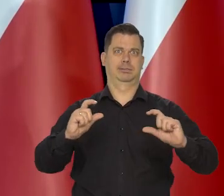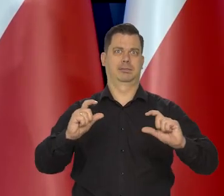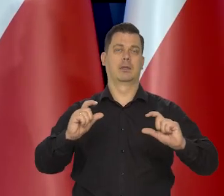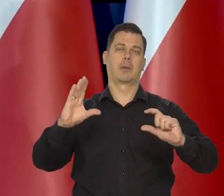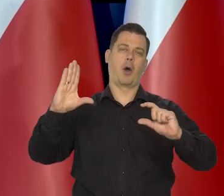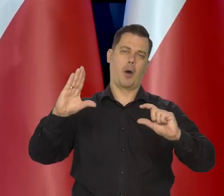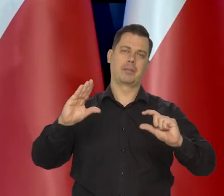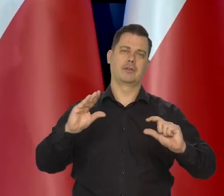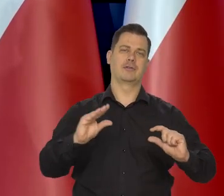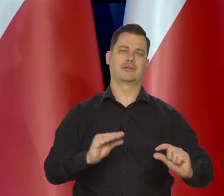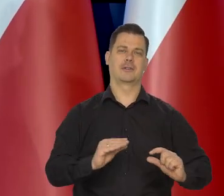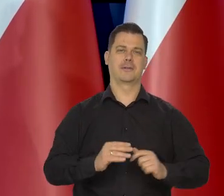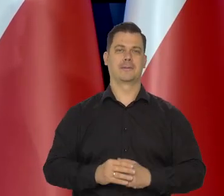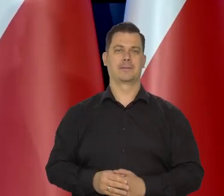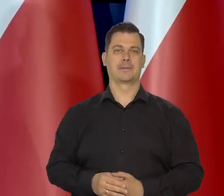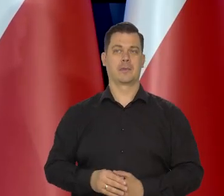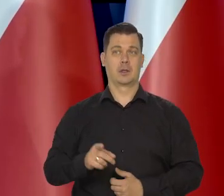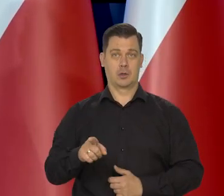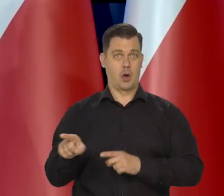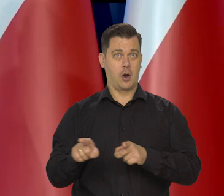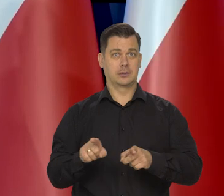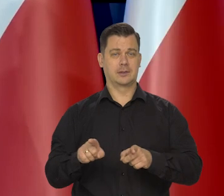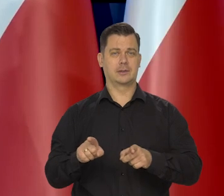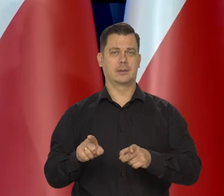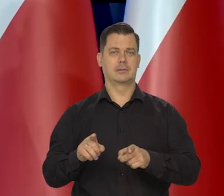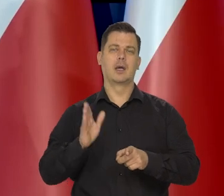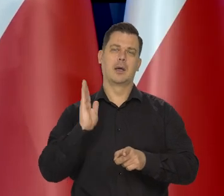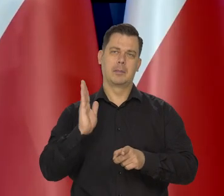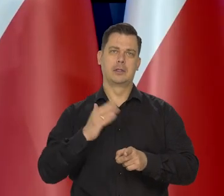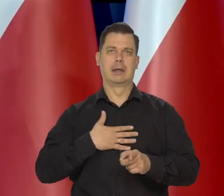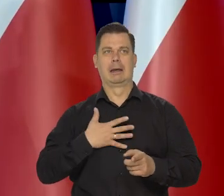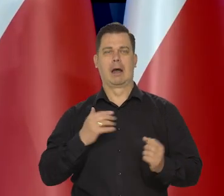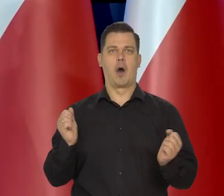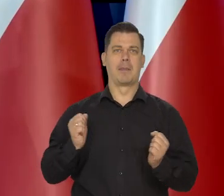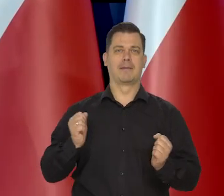To będzie powodowało, że ten lęk będzie coraz mniejszy.